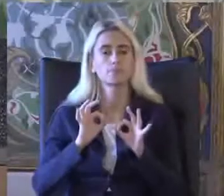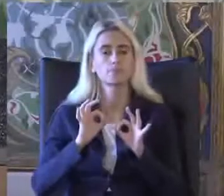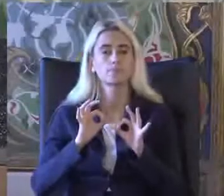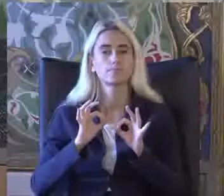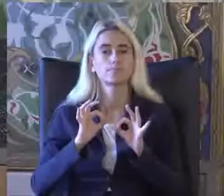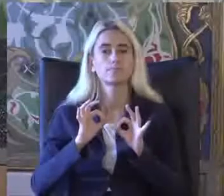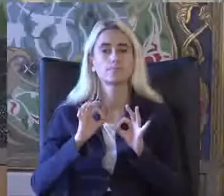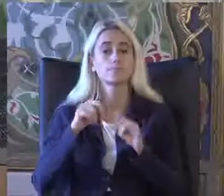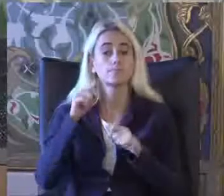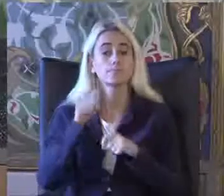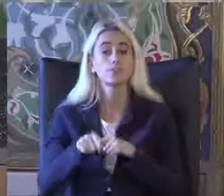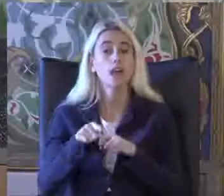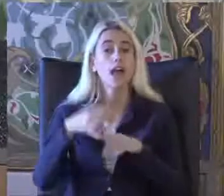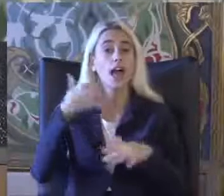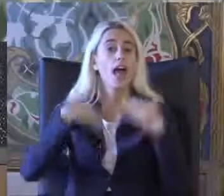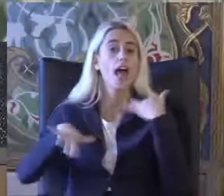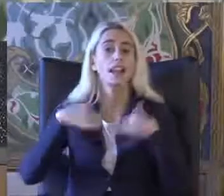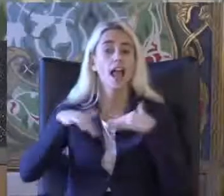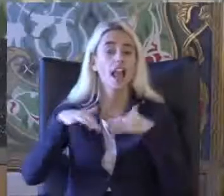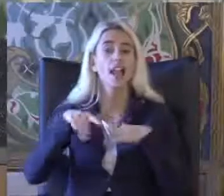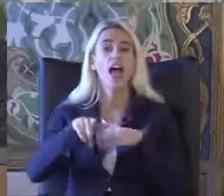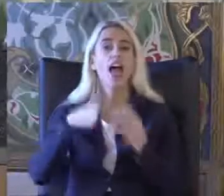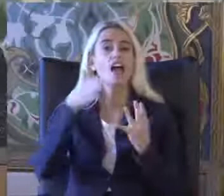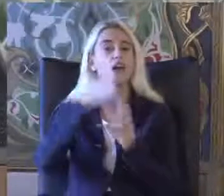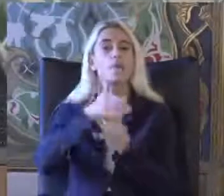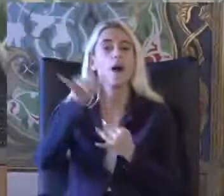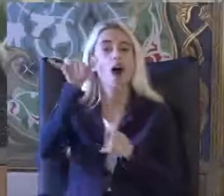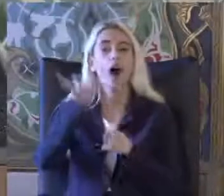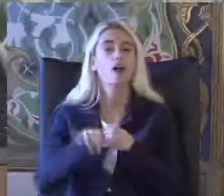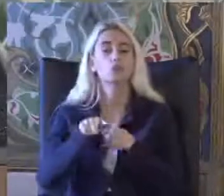Bugün engellilik ve erişilebilirlik hakkı sunumunda